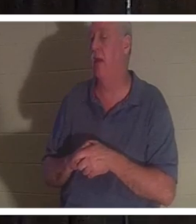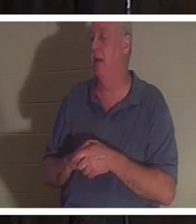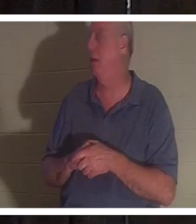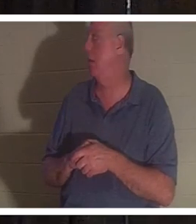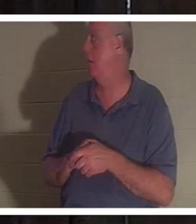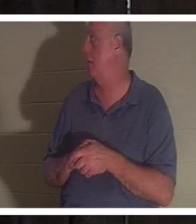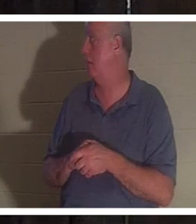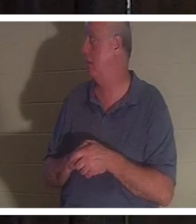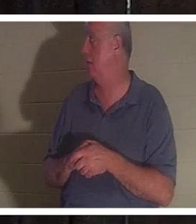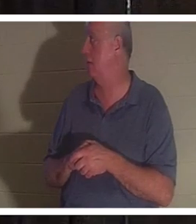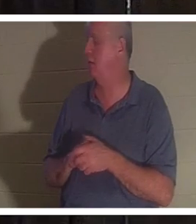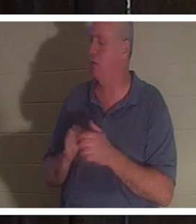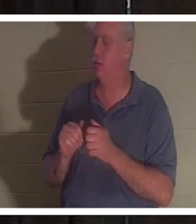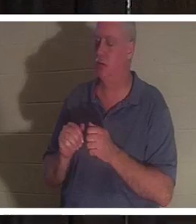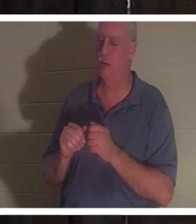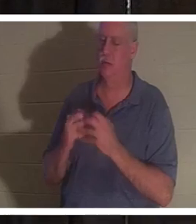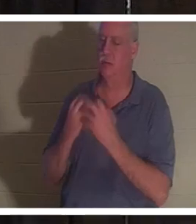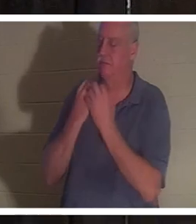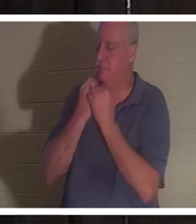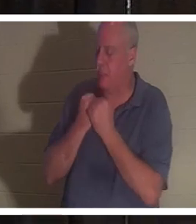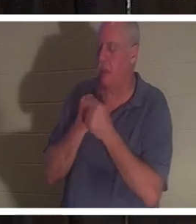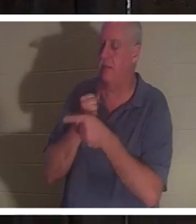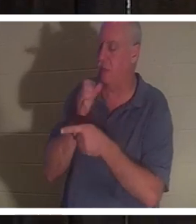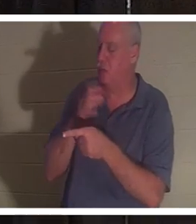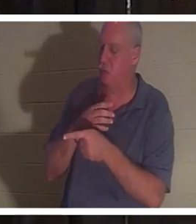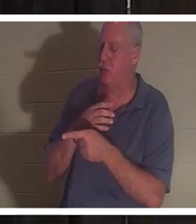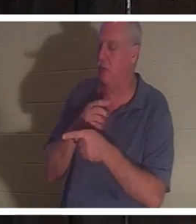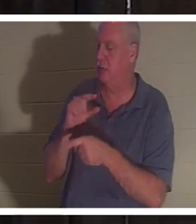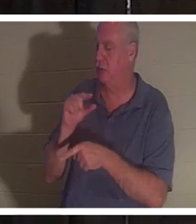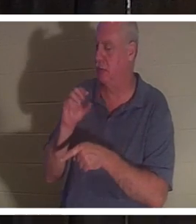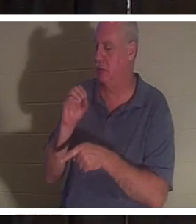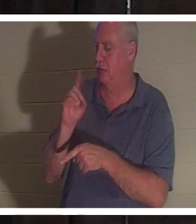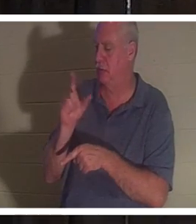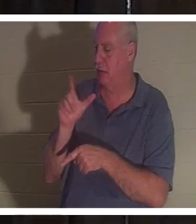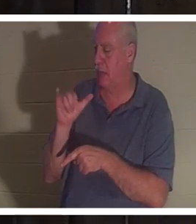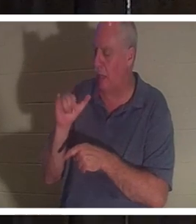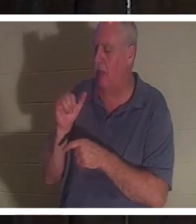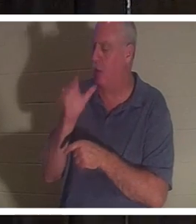我深深地爱着这个女人。我很想见到她并我们交流。这是一个不会说谎的女人。